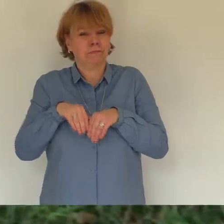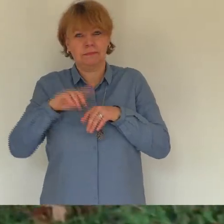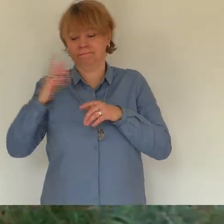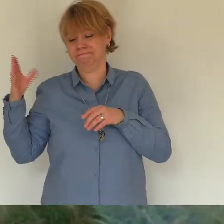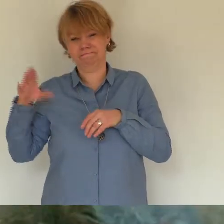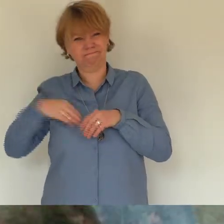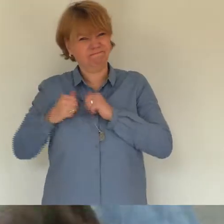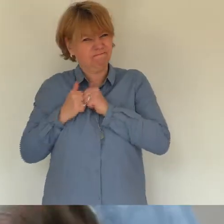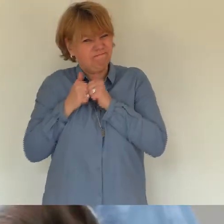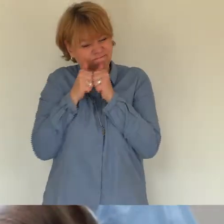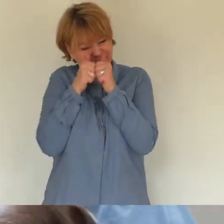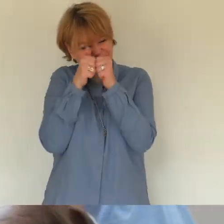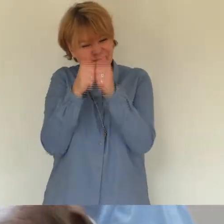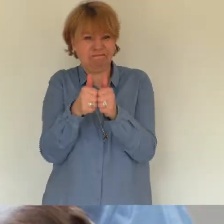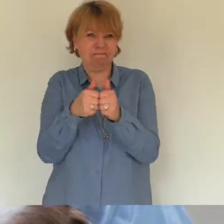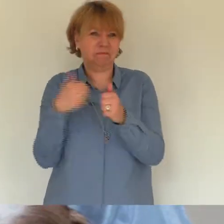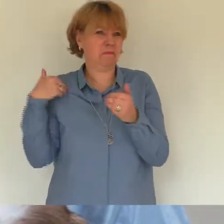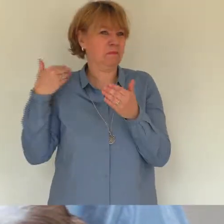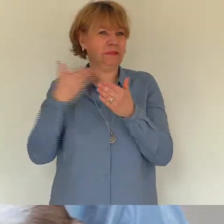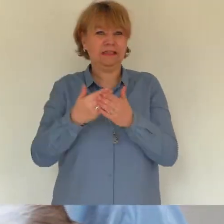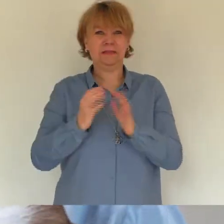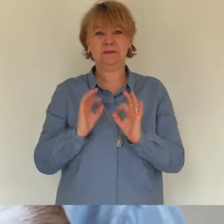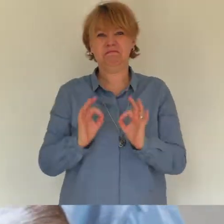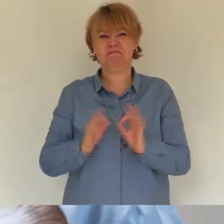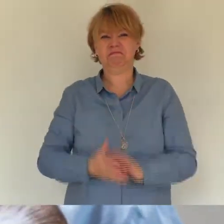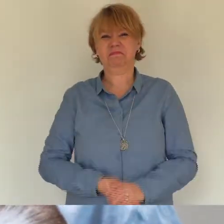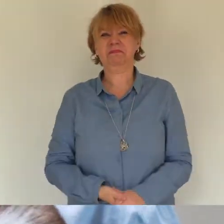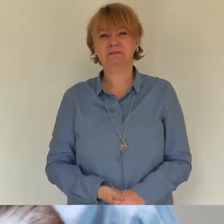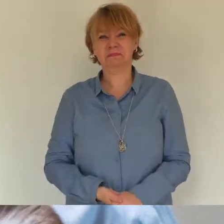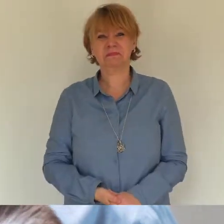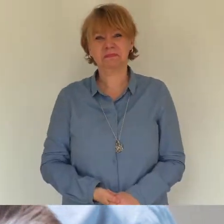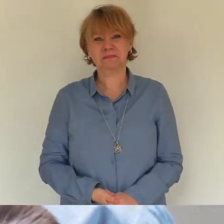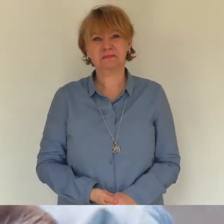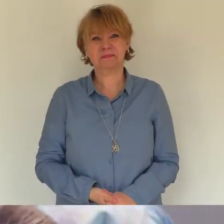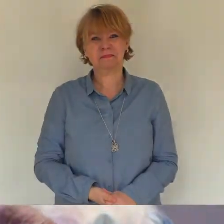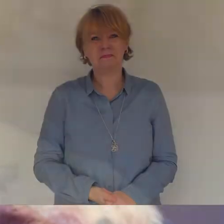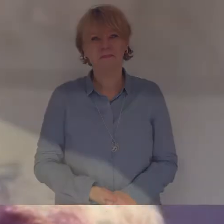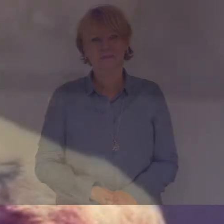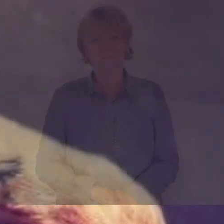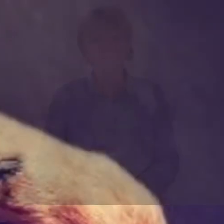vorstellen den du in mein leben gebracht hast